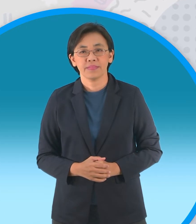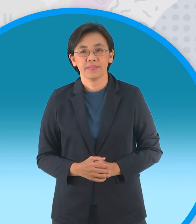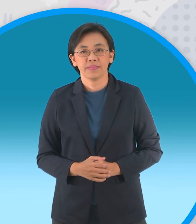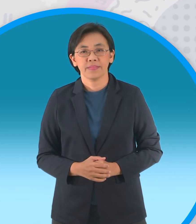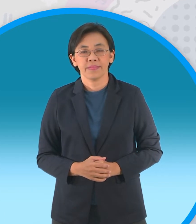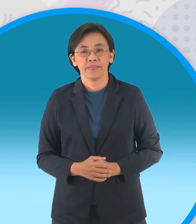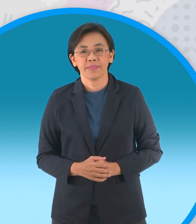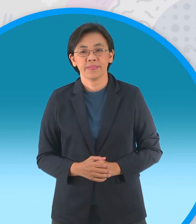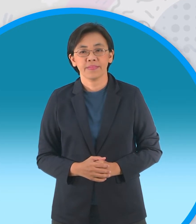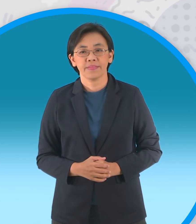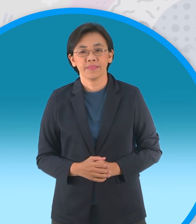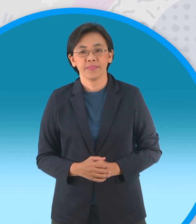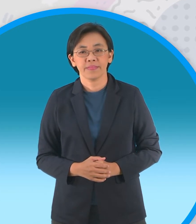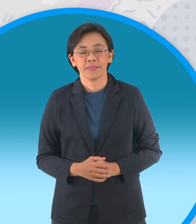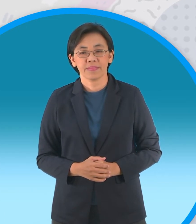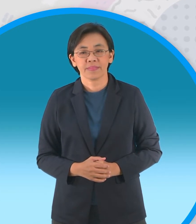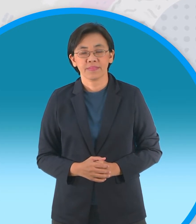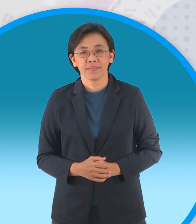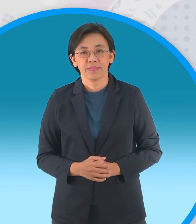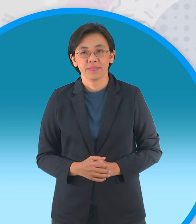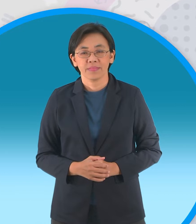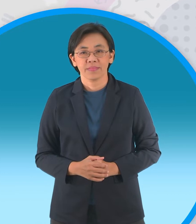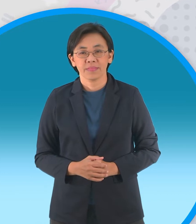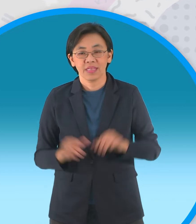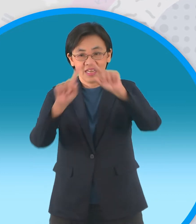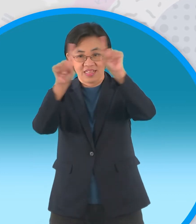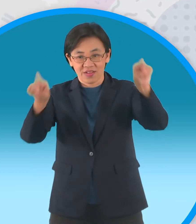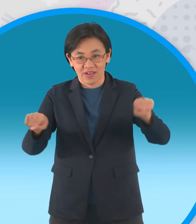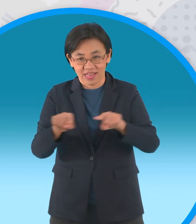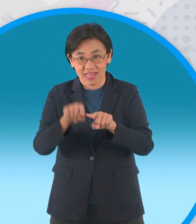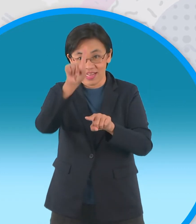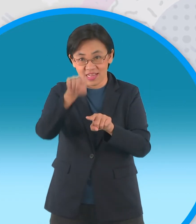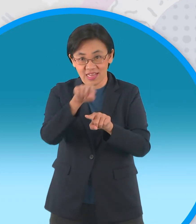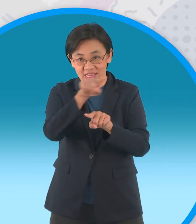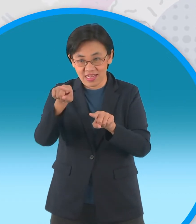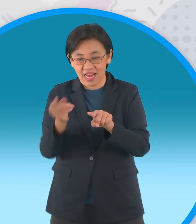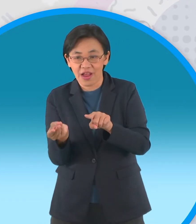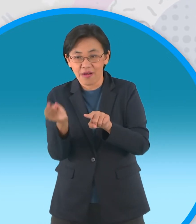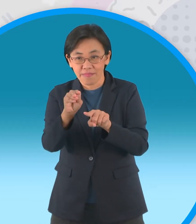ก็คือการพับเข้าหาจุดกึ่งกลางรอบแรกนะ ครับ